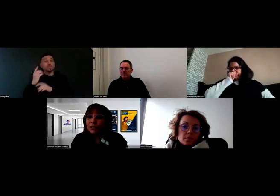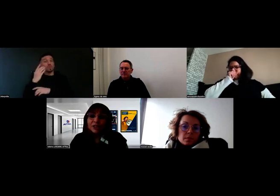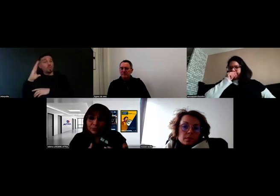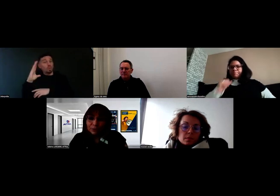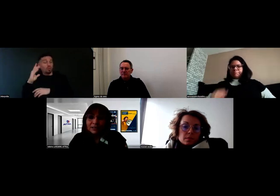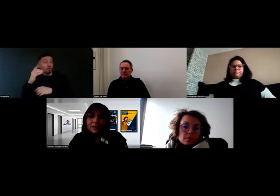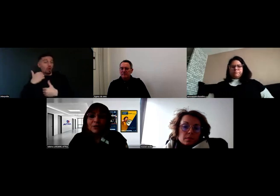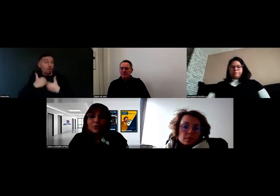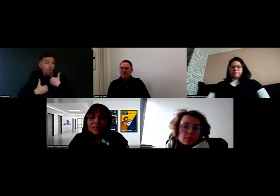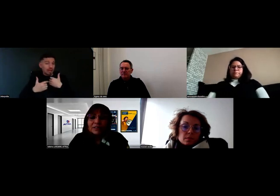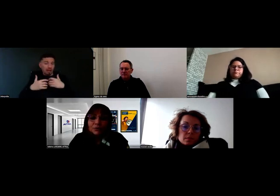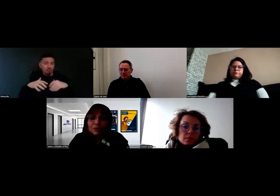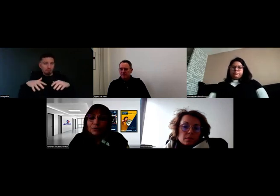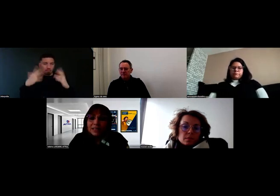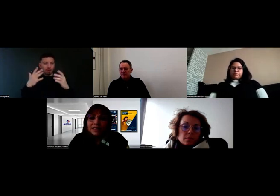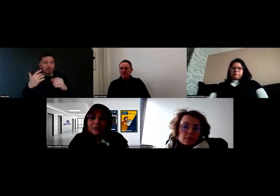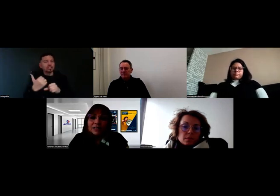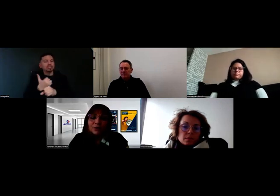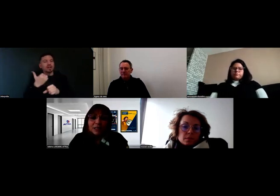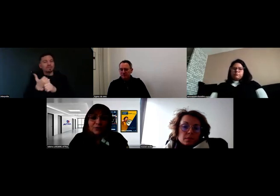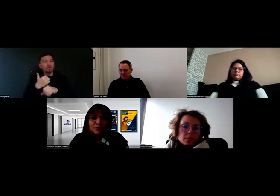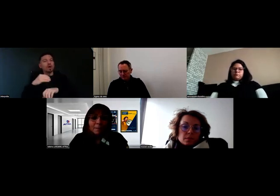donc à chaque fois, au travers du conseiller en question,